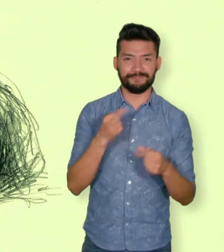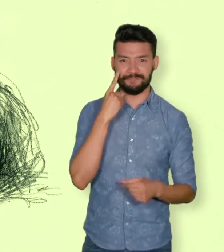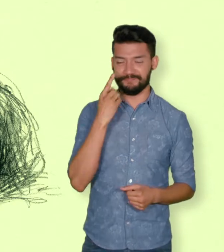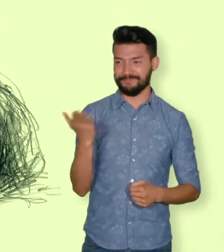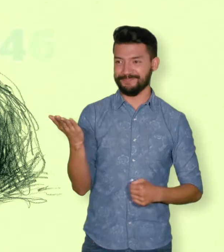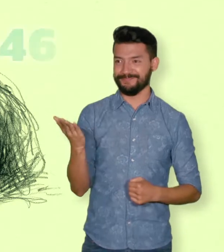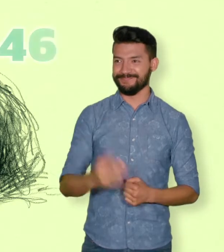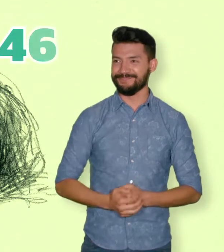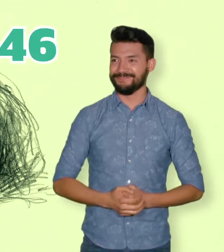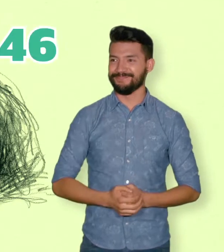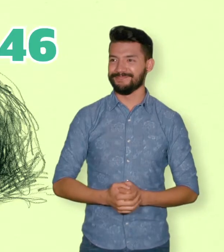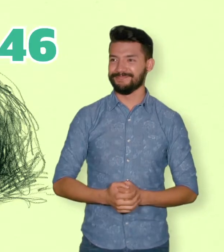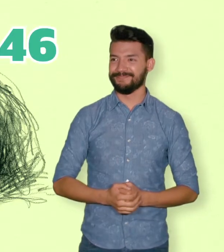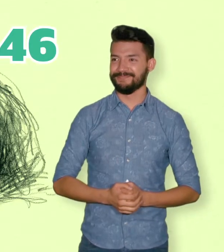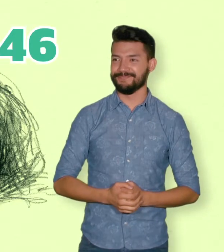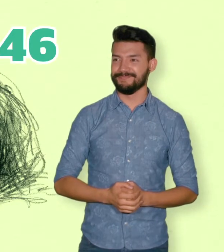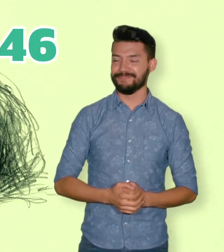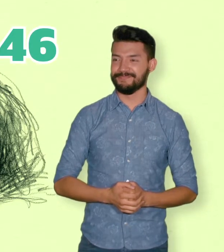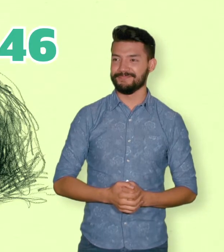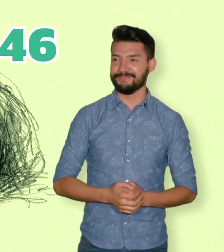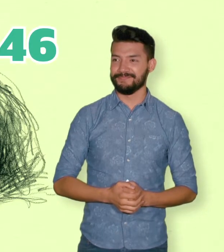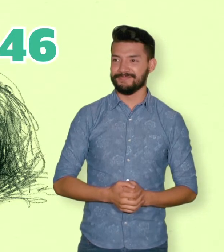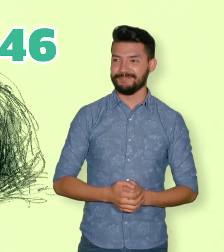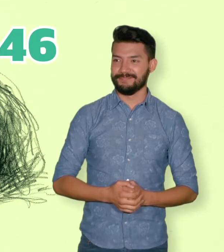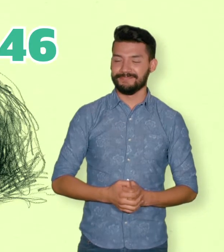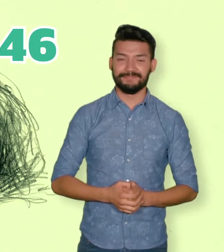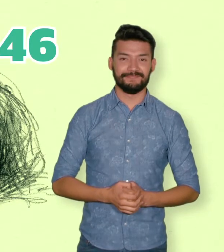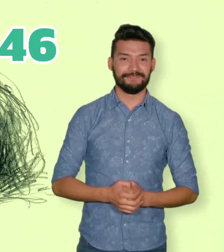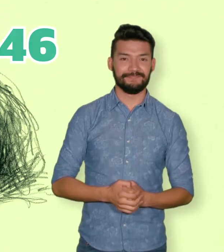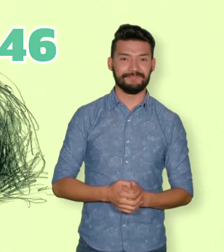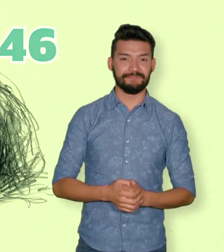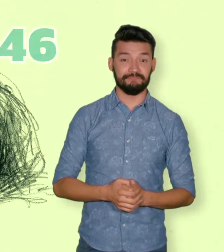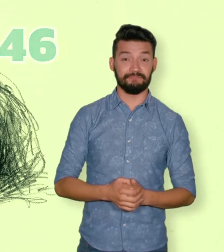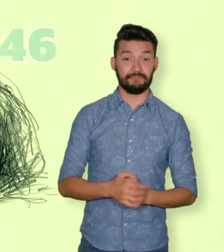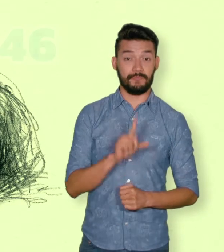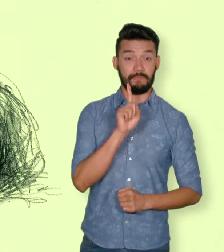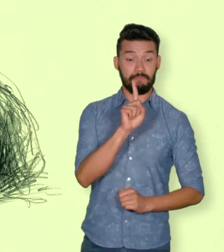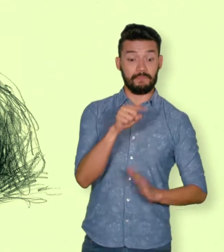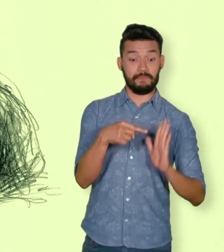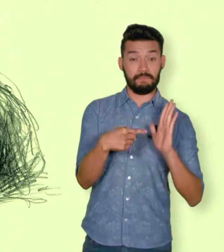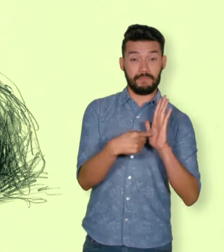y 4.744.046 personas desplazadas.